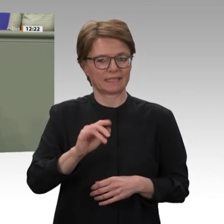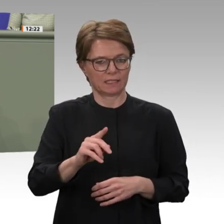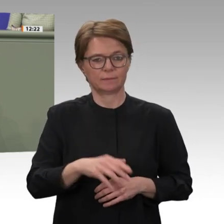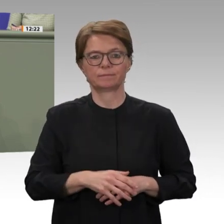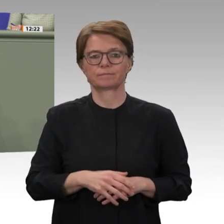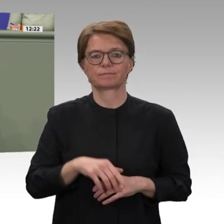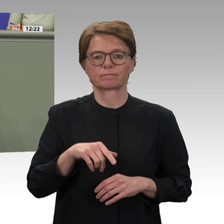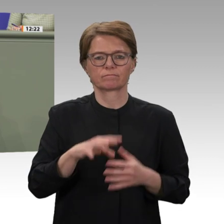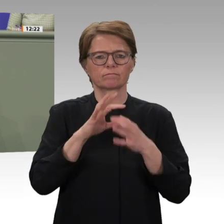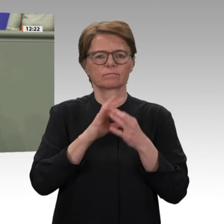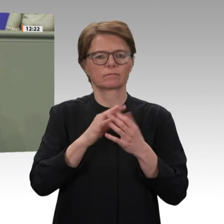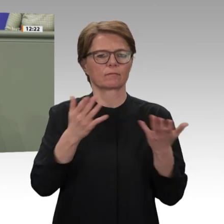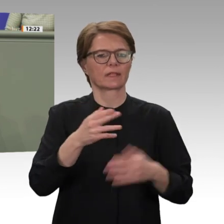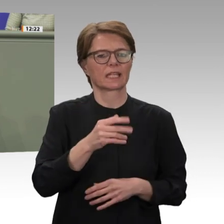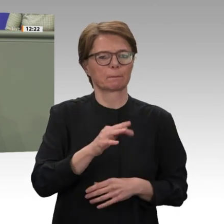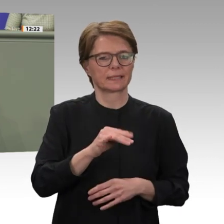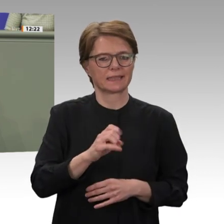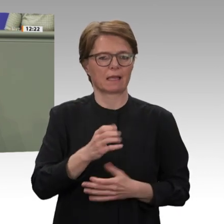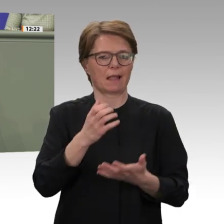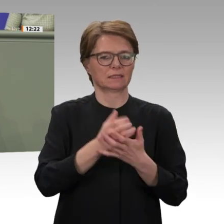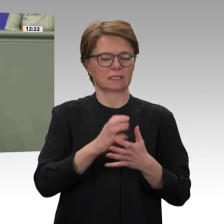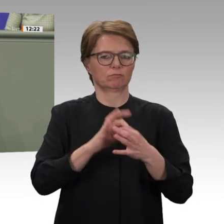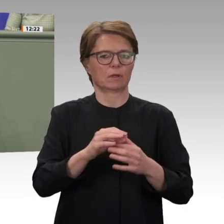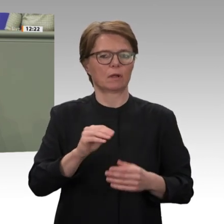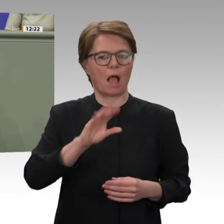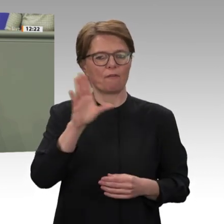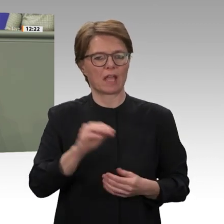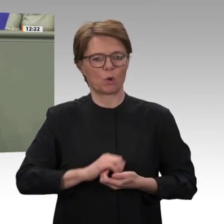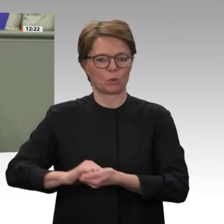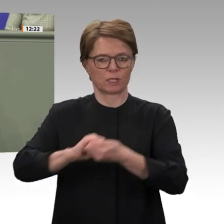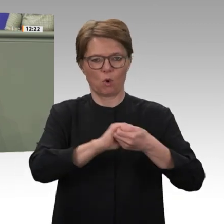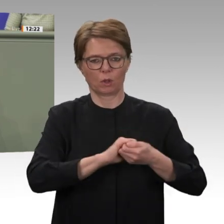Frauen vergewaltigt. Es war eine humanitäre Katastrophe, die dort vor aller Augen geschah